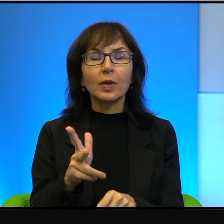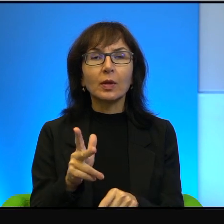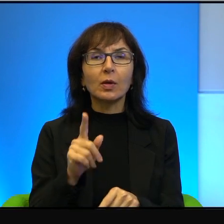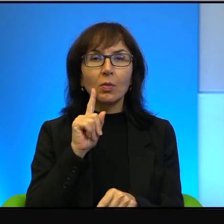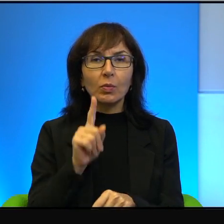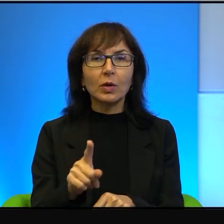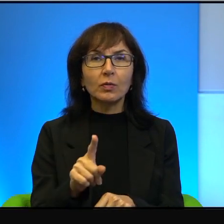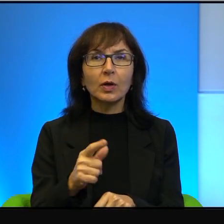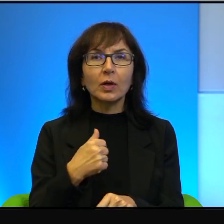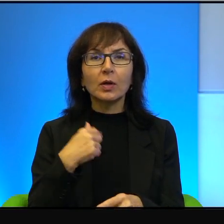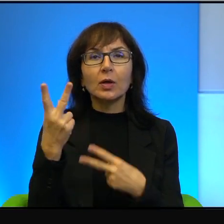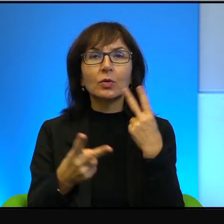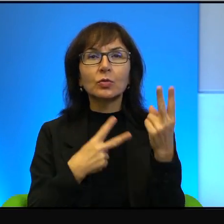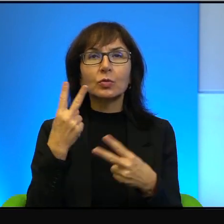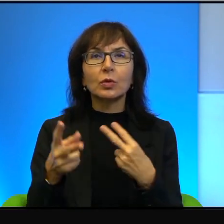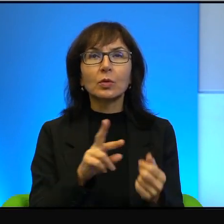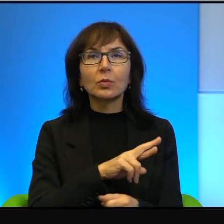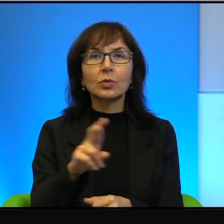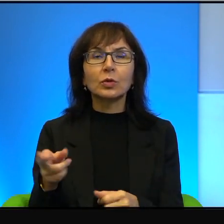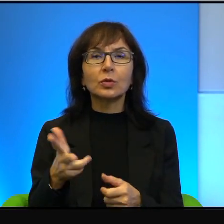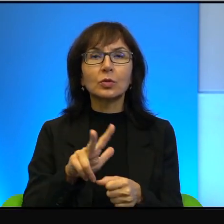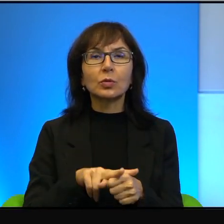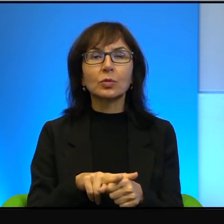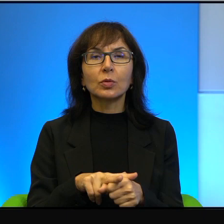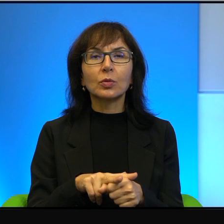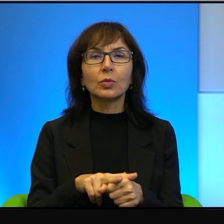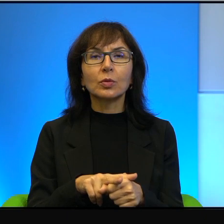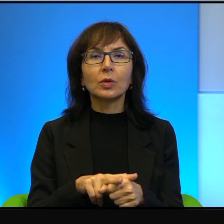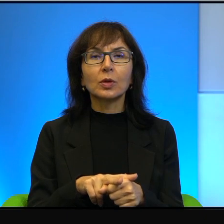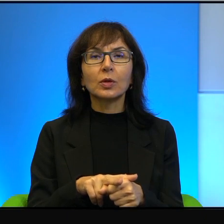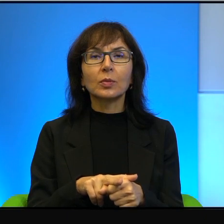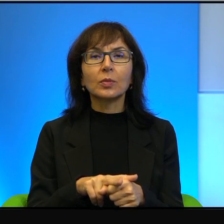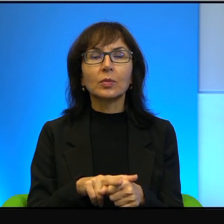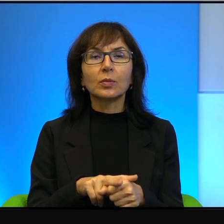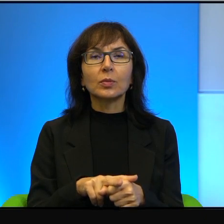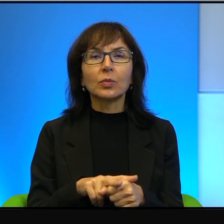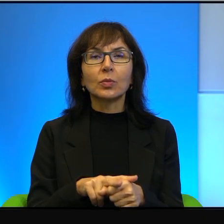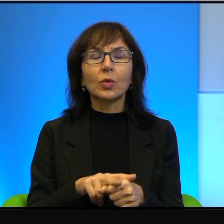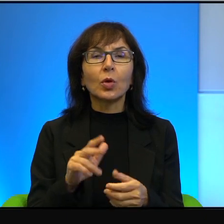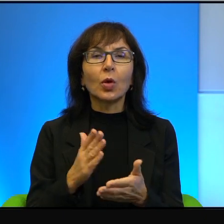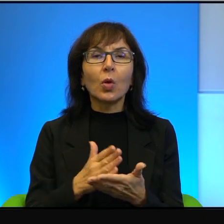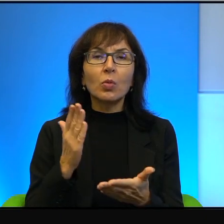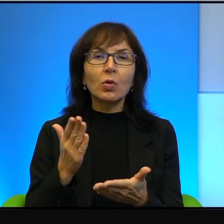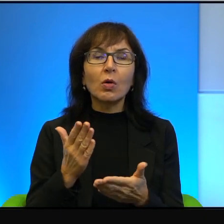Ja szukam takich rzeczy, które tylko z pozoru wyglądają na egzotyczne,